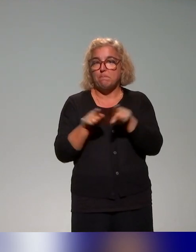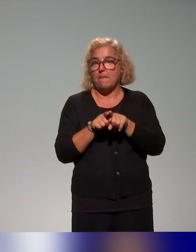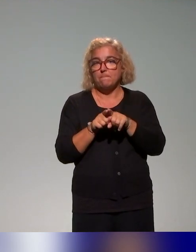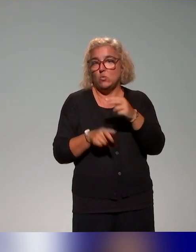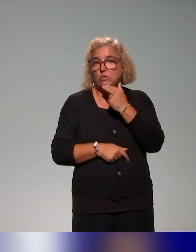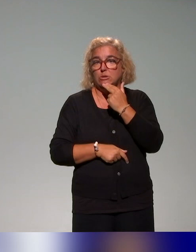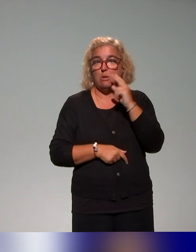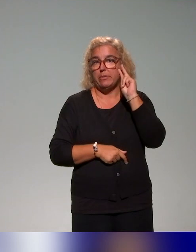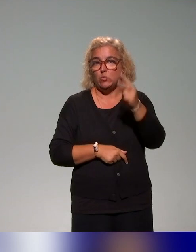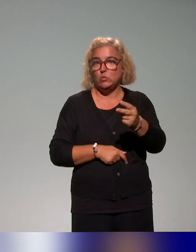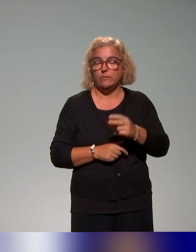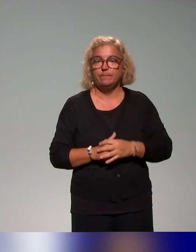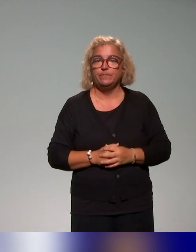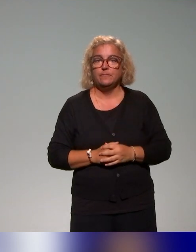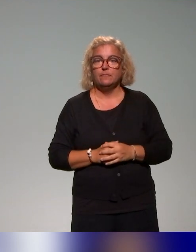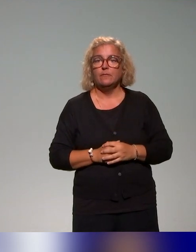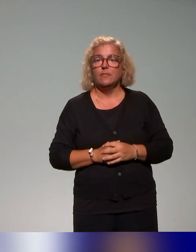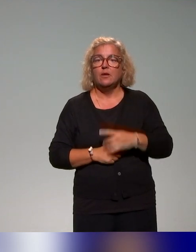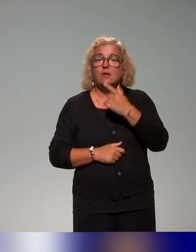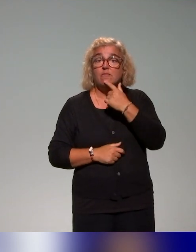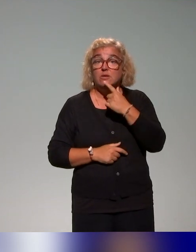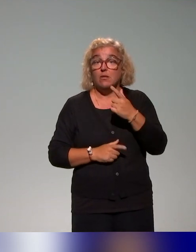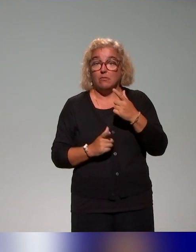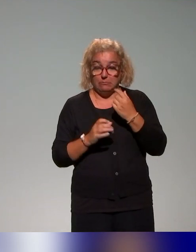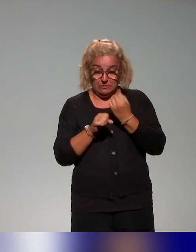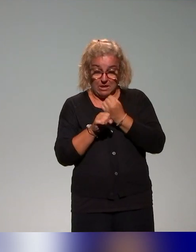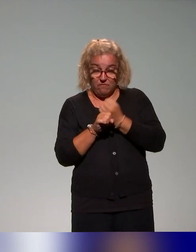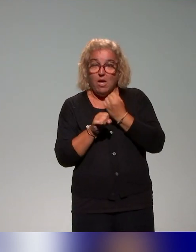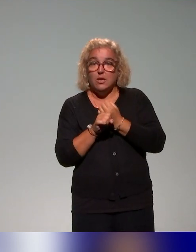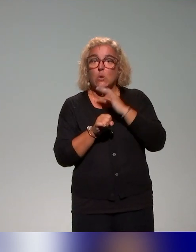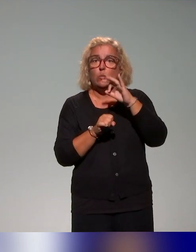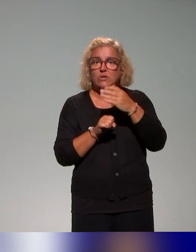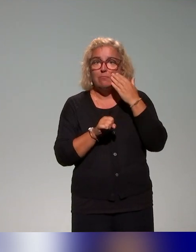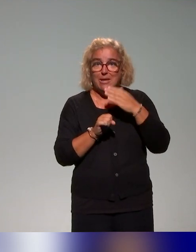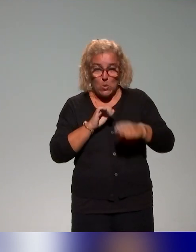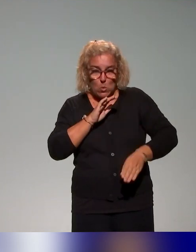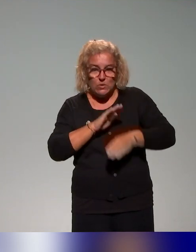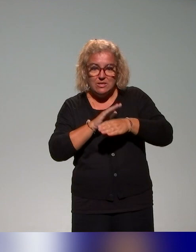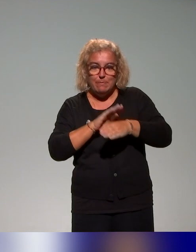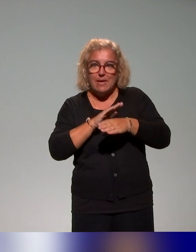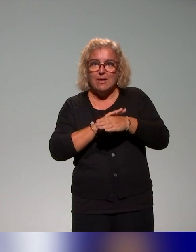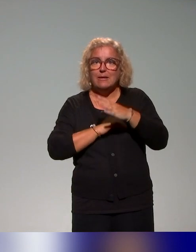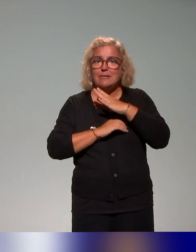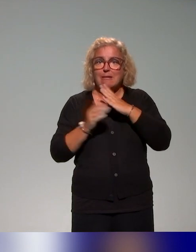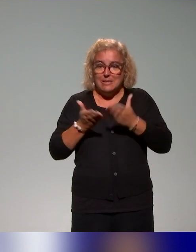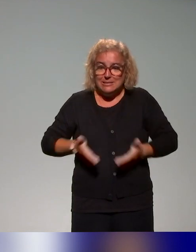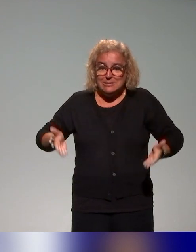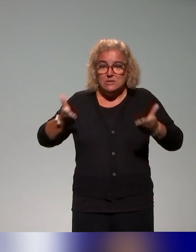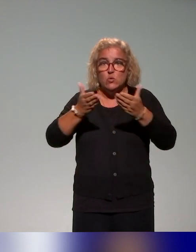C'est vraiment de travailler en mettant au cœur des problématiques les problématisations de situations d'enseignement et d'apprentissage.